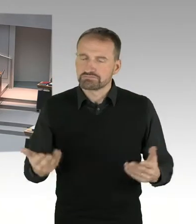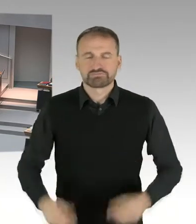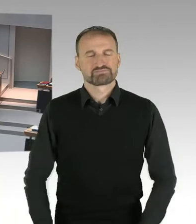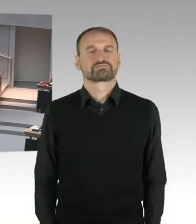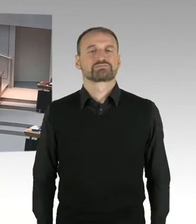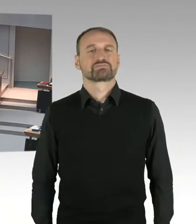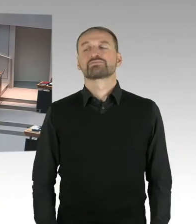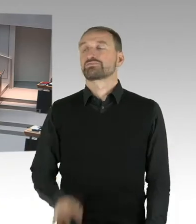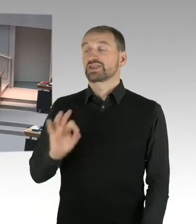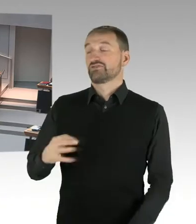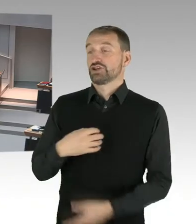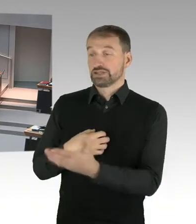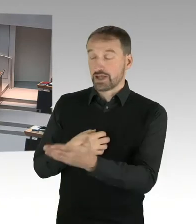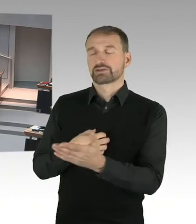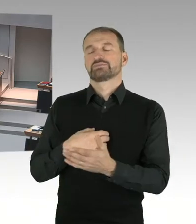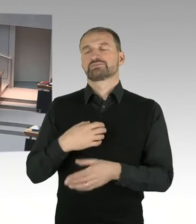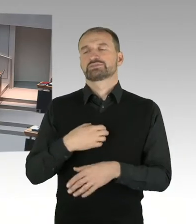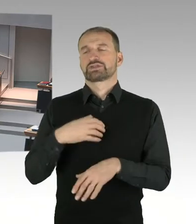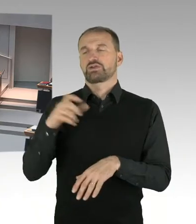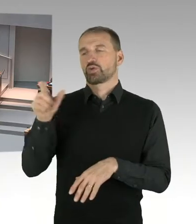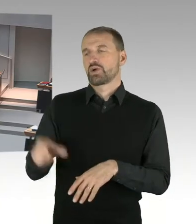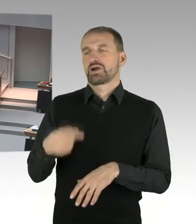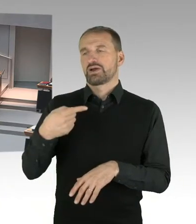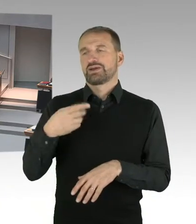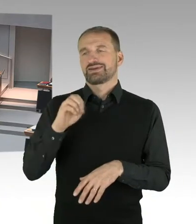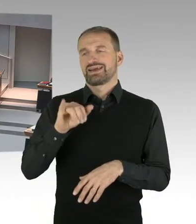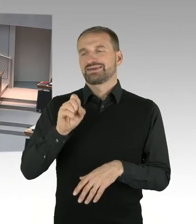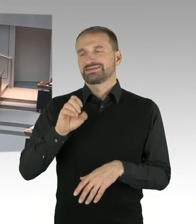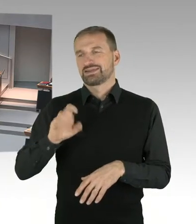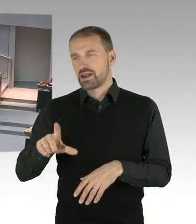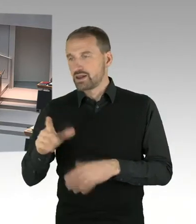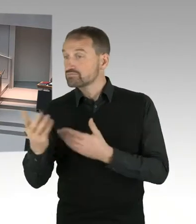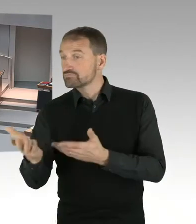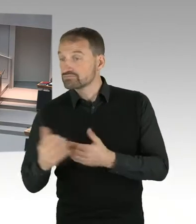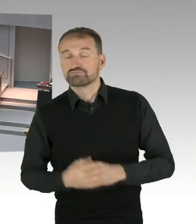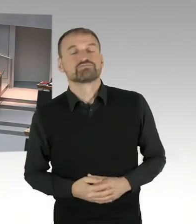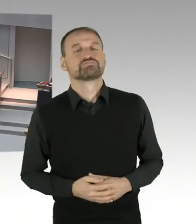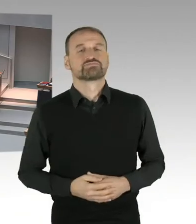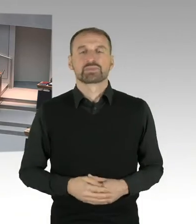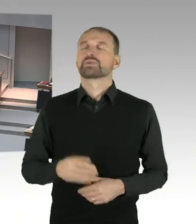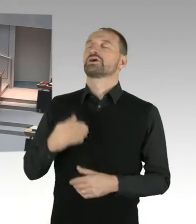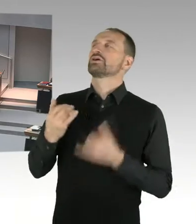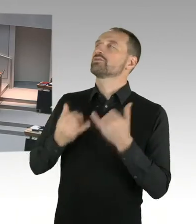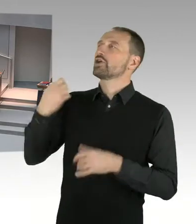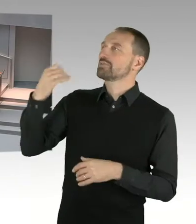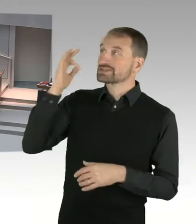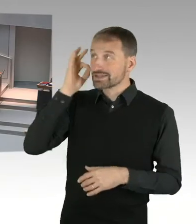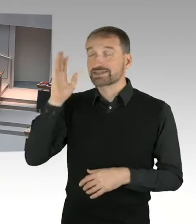meine sehr geehrten Damen und Herren, Frau Doktor Jasper-Winter, selbstverständlich war die zuständige Senatsverwaltung mit mehreren Mitarbeitern